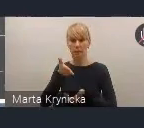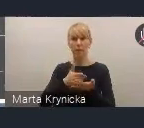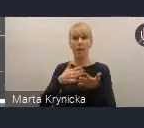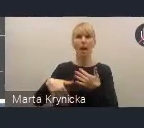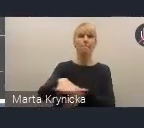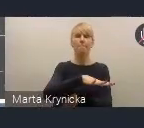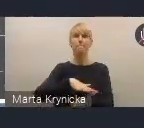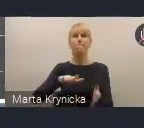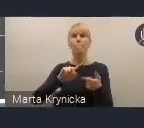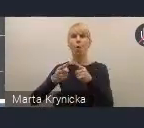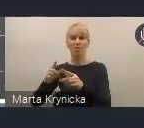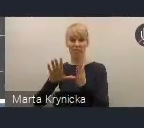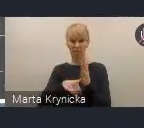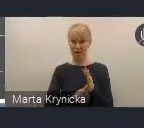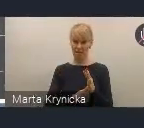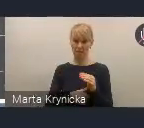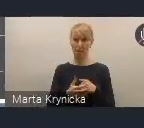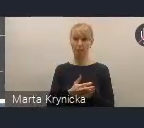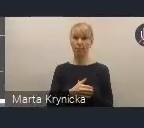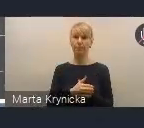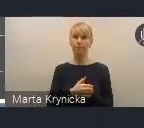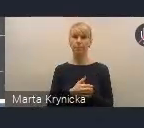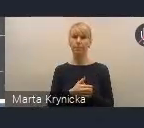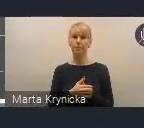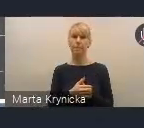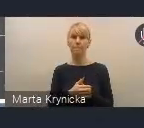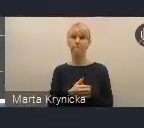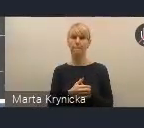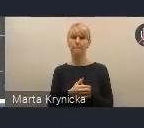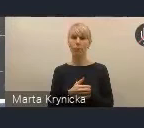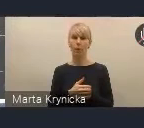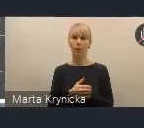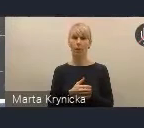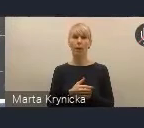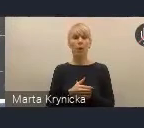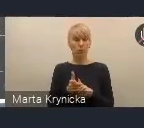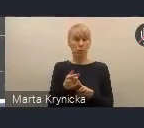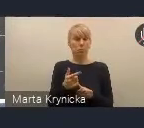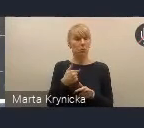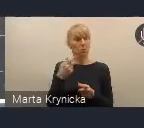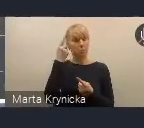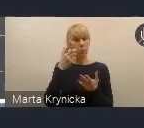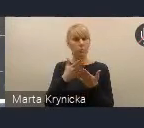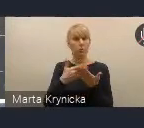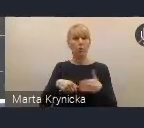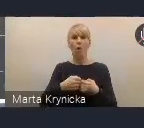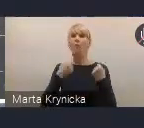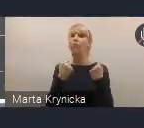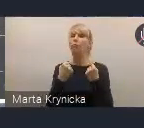i na tym nam również zależy. Mamy nadzieję, że wzmocni to dialog taki międzyinstytucjonalny,